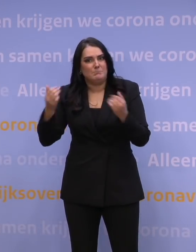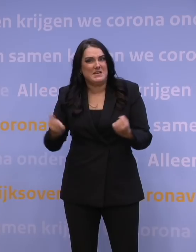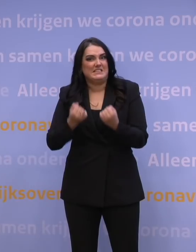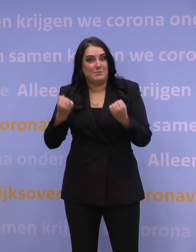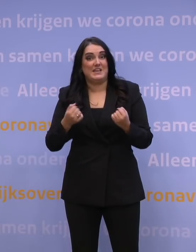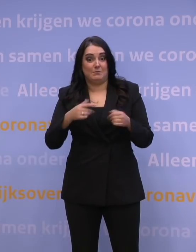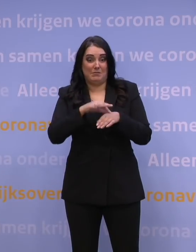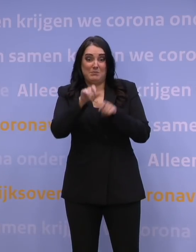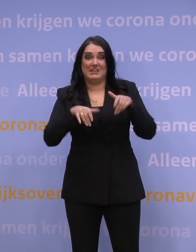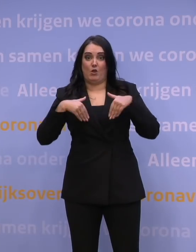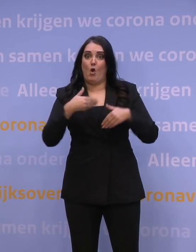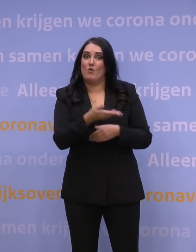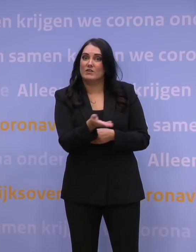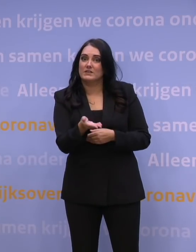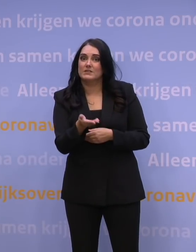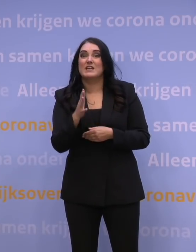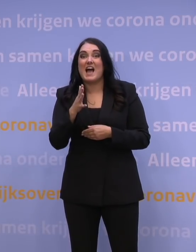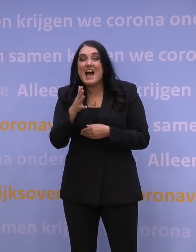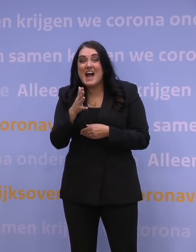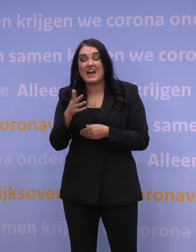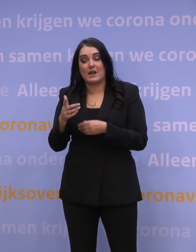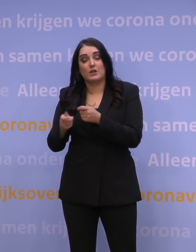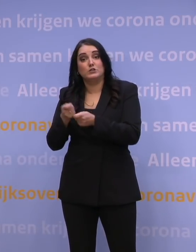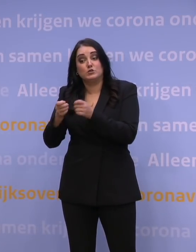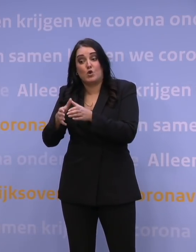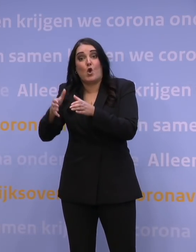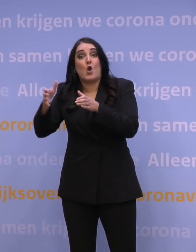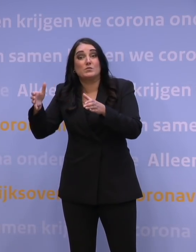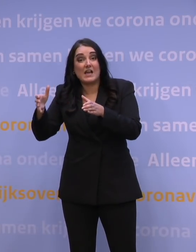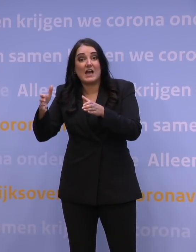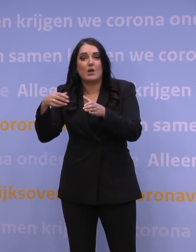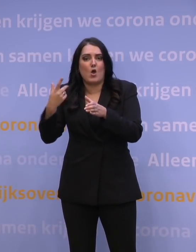En wat je zou willen, is dat het opschalen van de zorg, misschien bijvoorbeeld door nadere concentratie van die covidzorg,